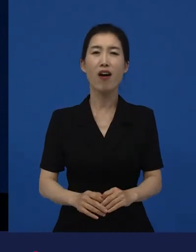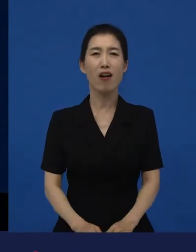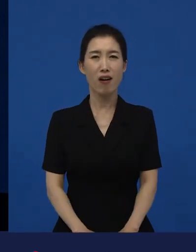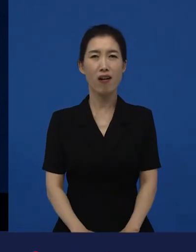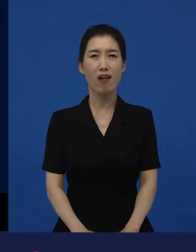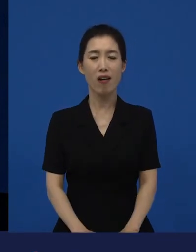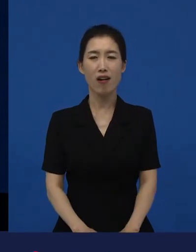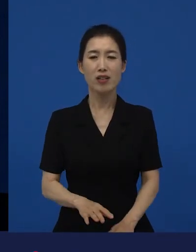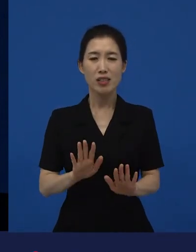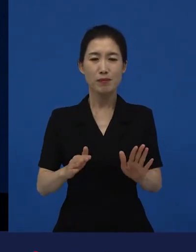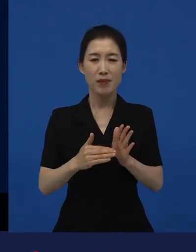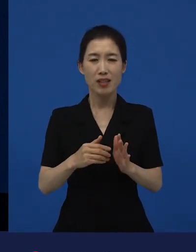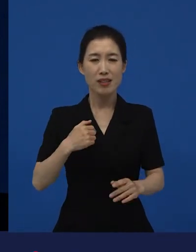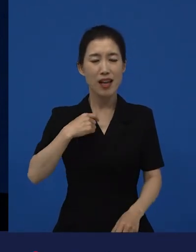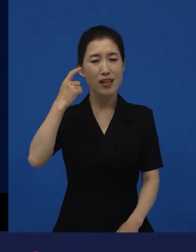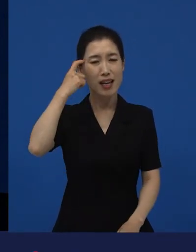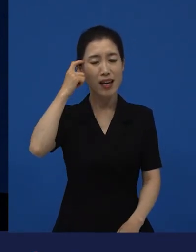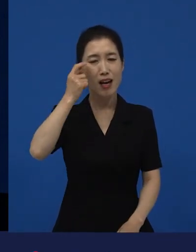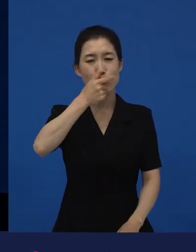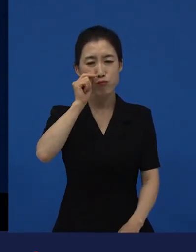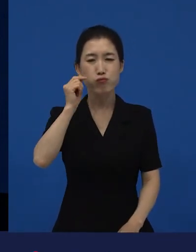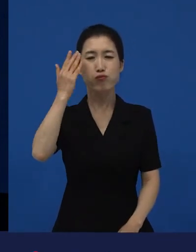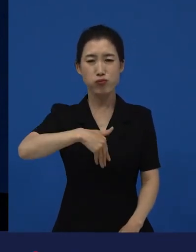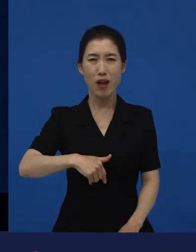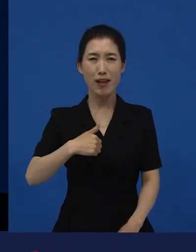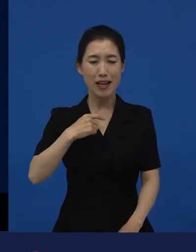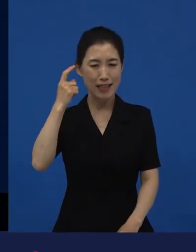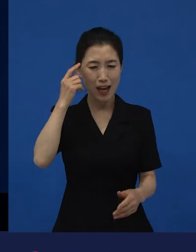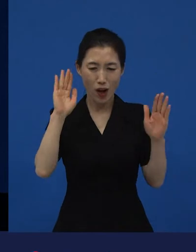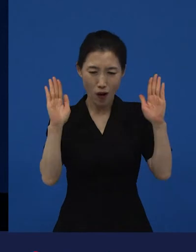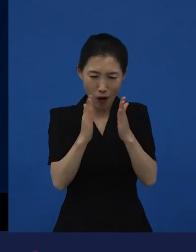‘나는 왜 그렇게 알고 있었지?‘라고 하는 생각들이 좀 더 풍성해지고 있죠.